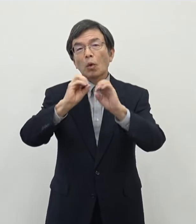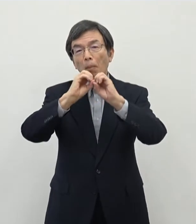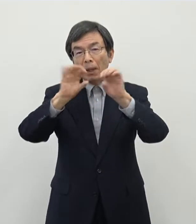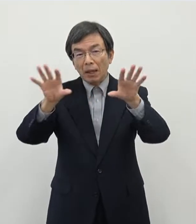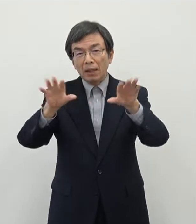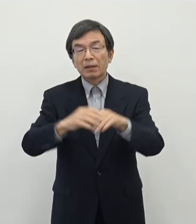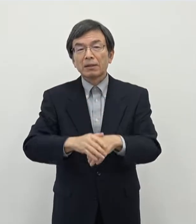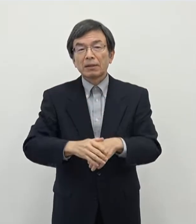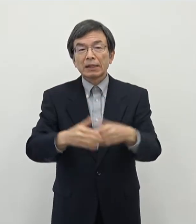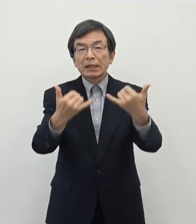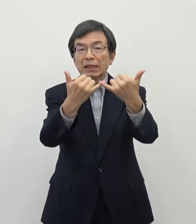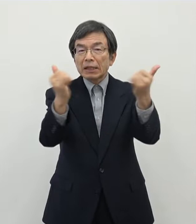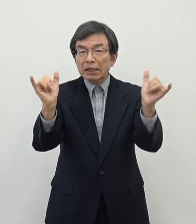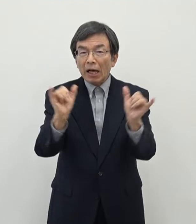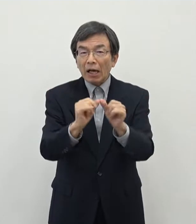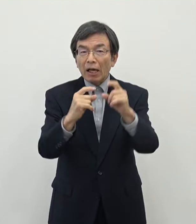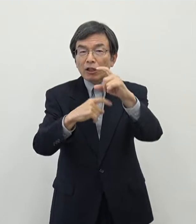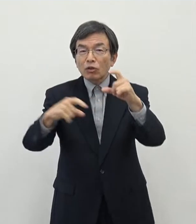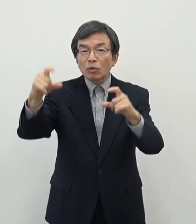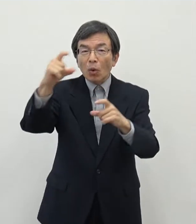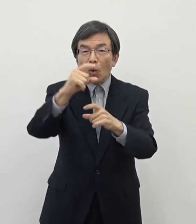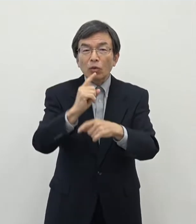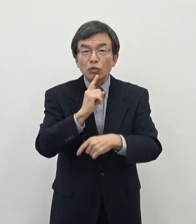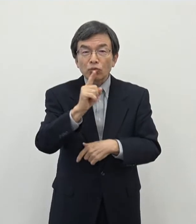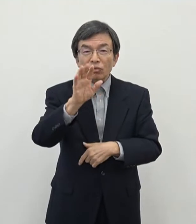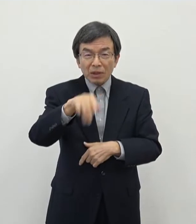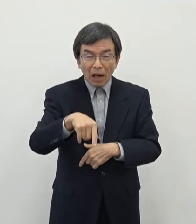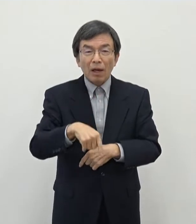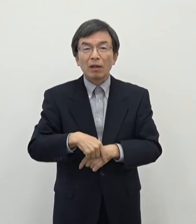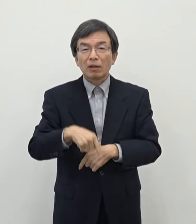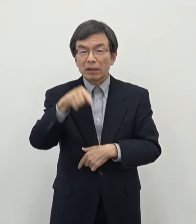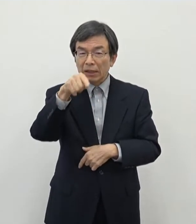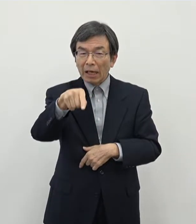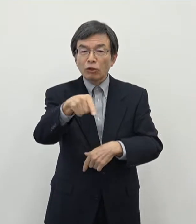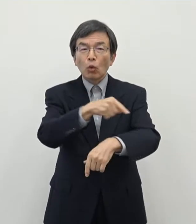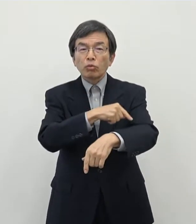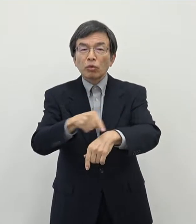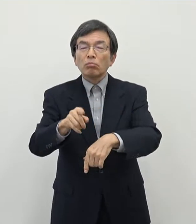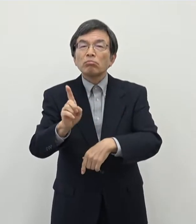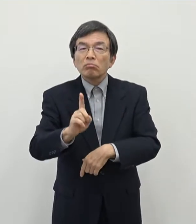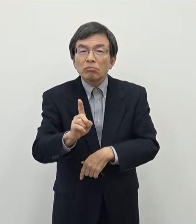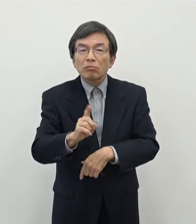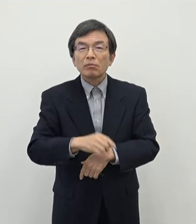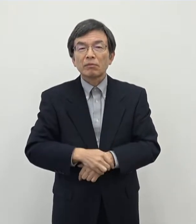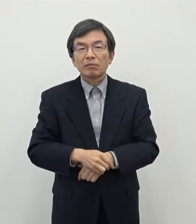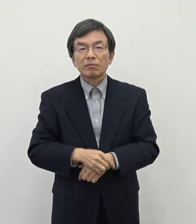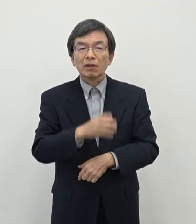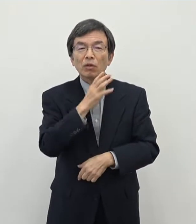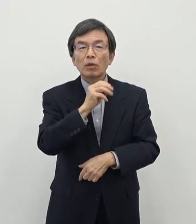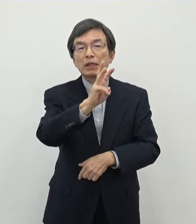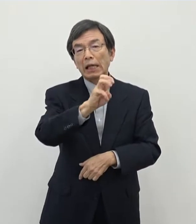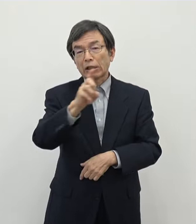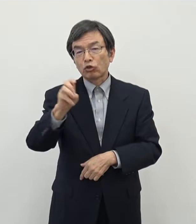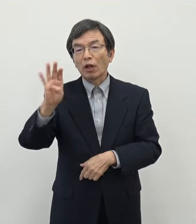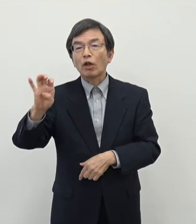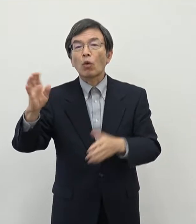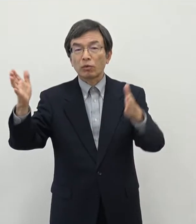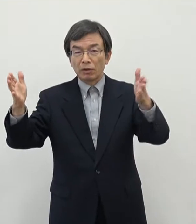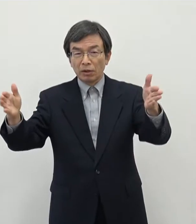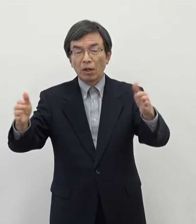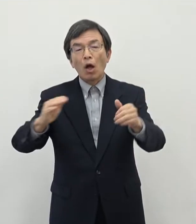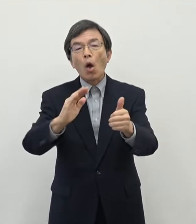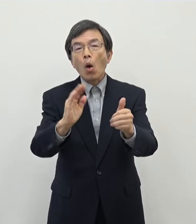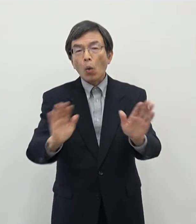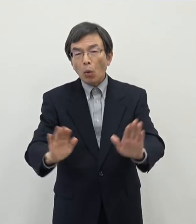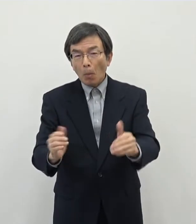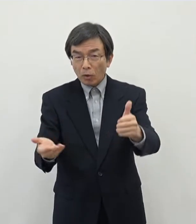社会増になったというお話をいたしました この中で特徴的なのは30代後半から40代前半のいわゆる子育て世帯についてはですね